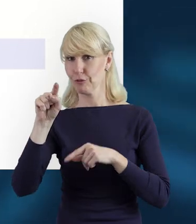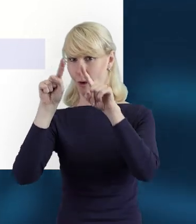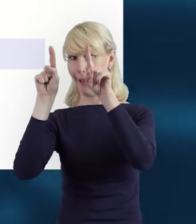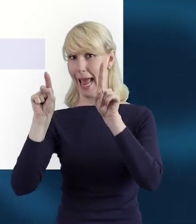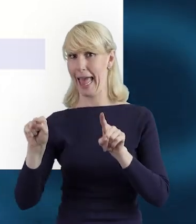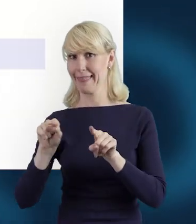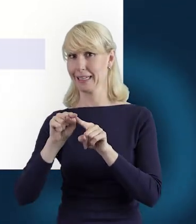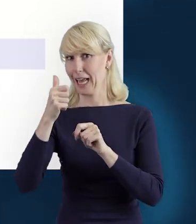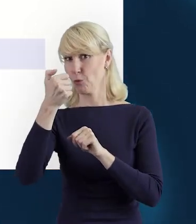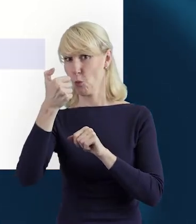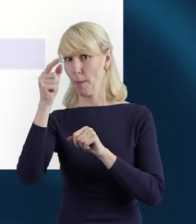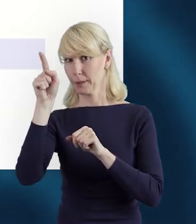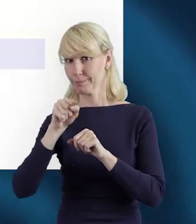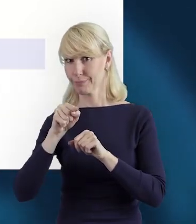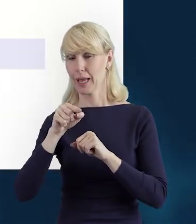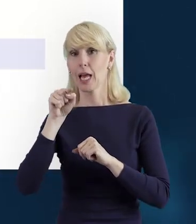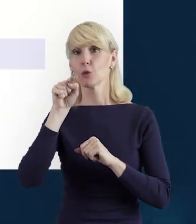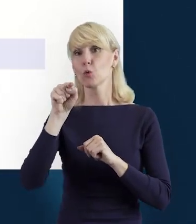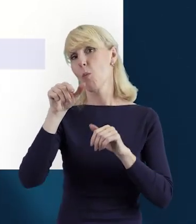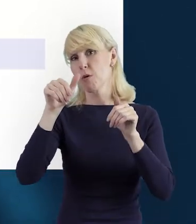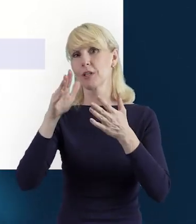I dane możemy sobie edytować.